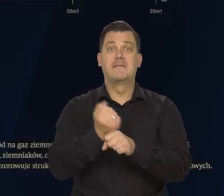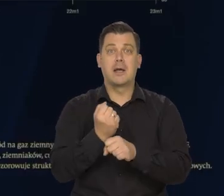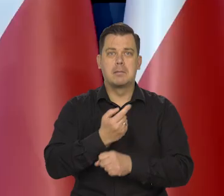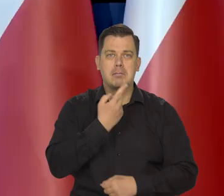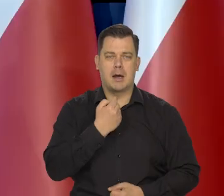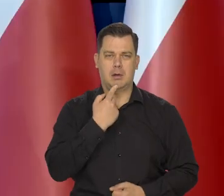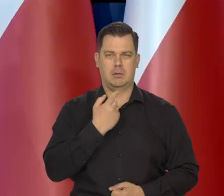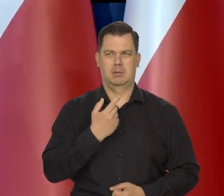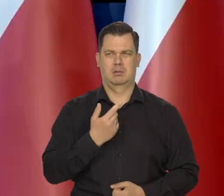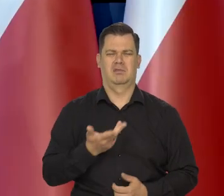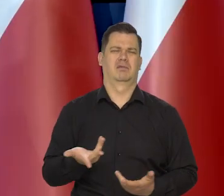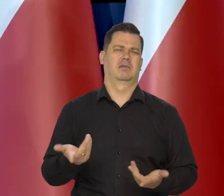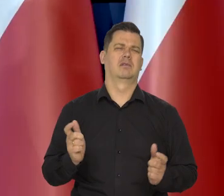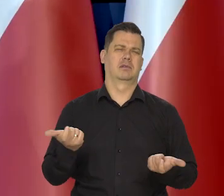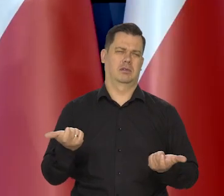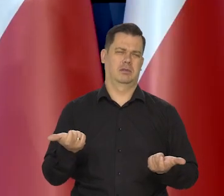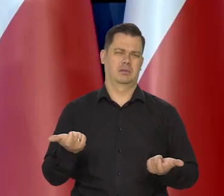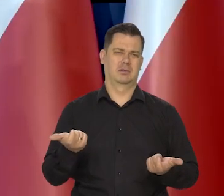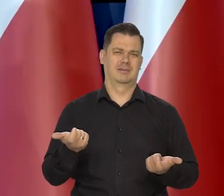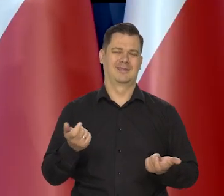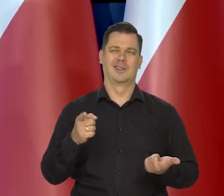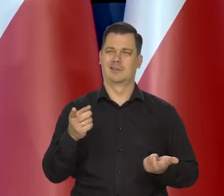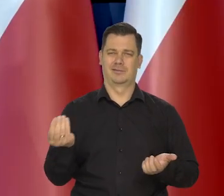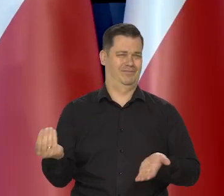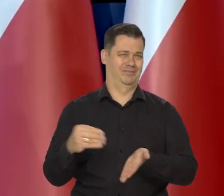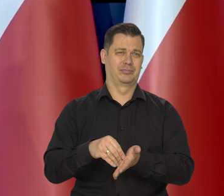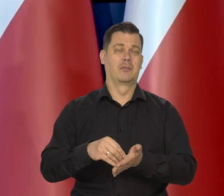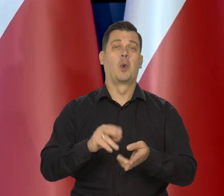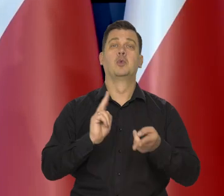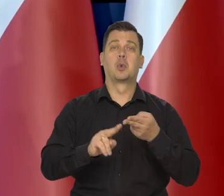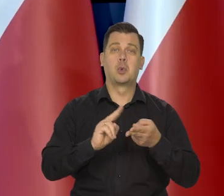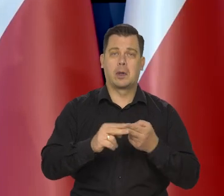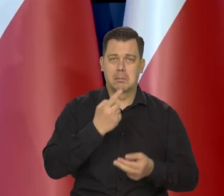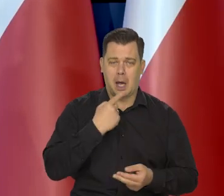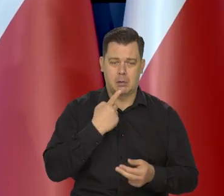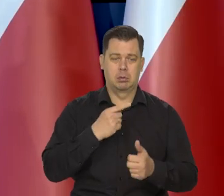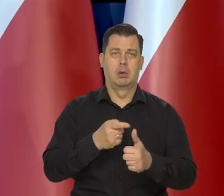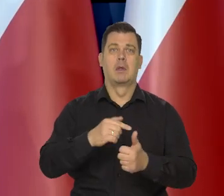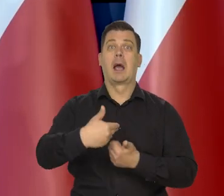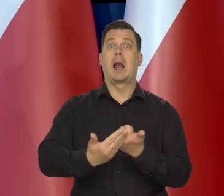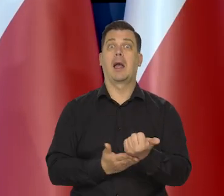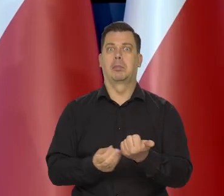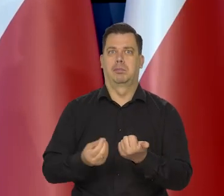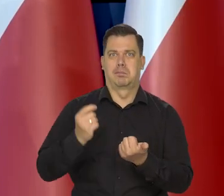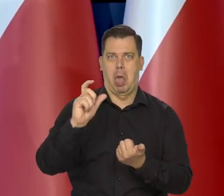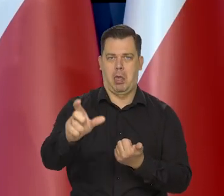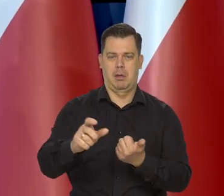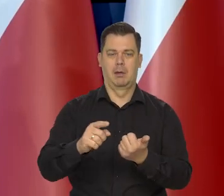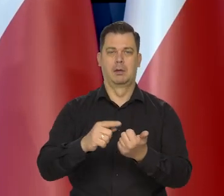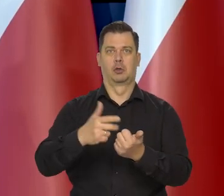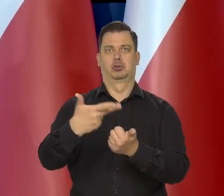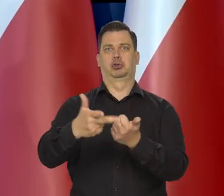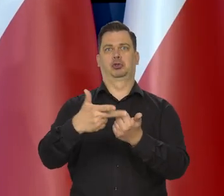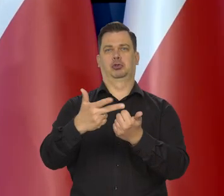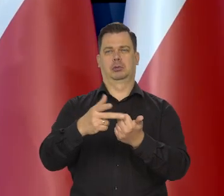zresztą przedtem miało nie być innych rzeczy, cukru i tak dalej. Chleb miał kosztować na koniec zeszłego roku najtańszy 30 zł.